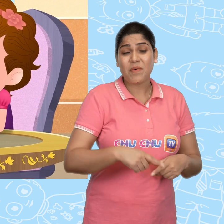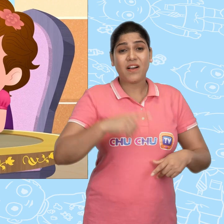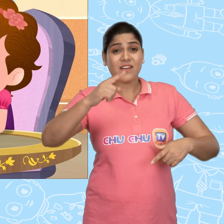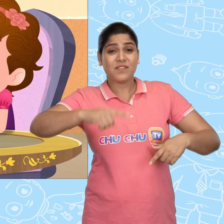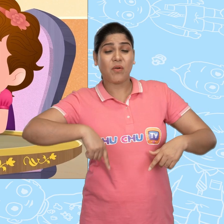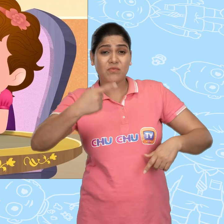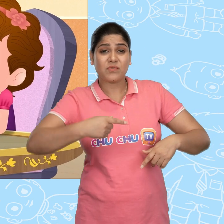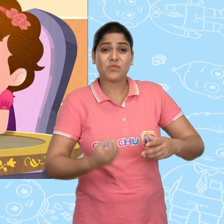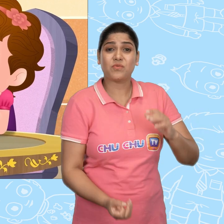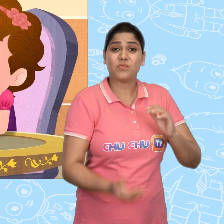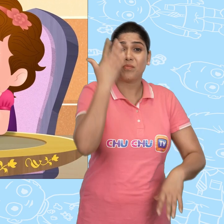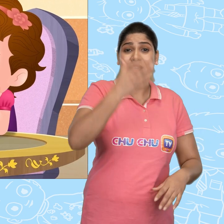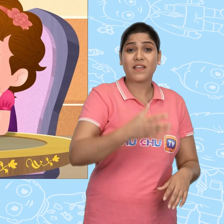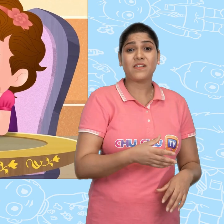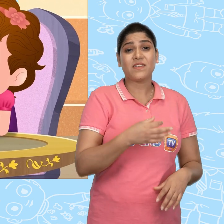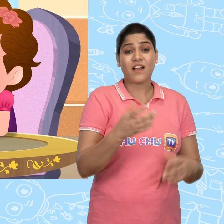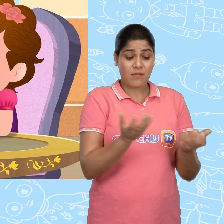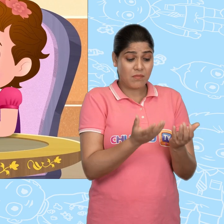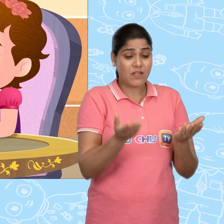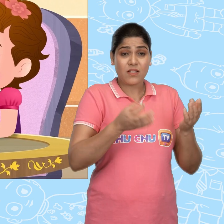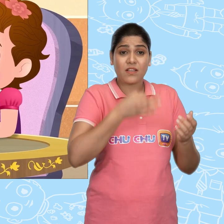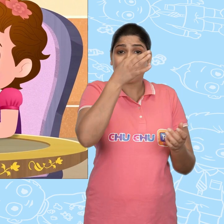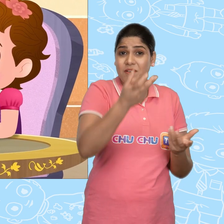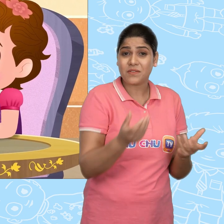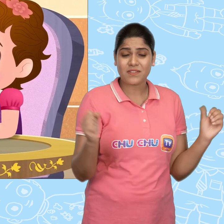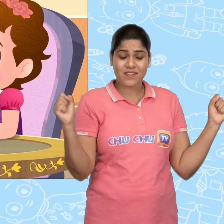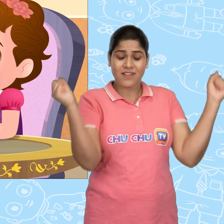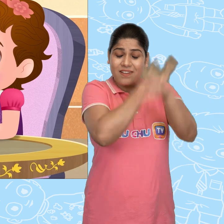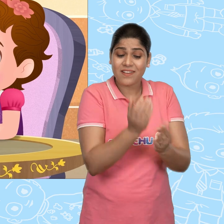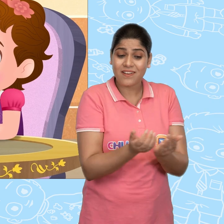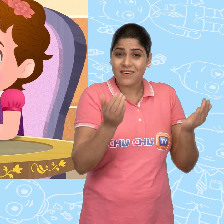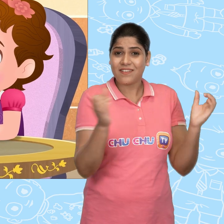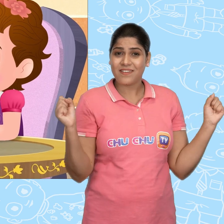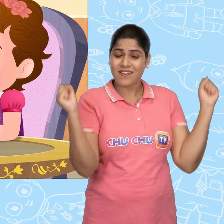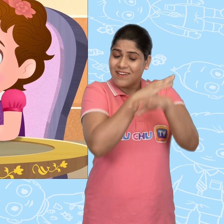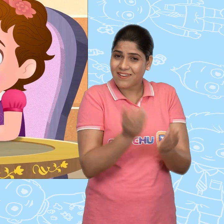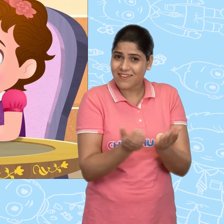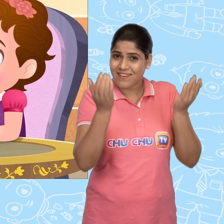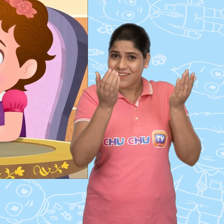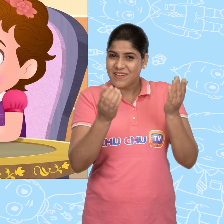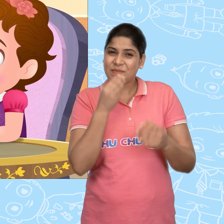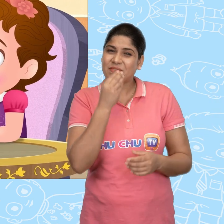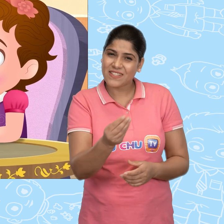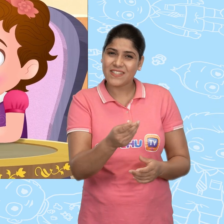बस मै इसे हर सुबह अपने हाथ में लेकर कहता हूं। जादुई कटोरे, जादुई कटोरे।